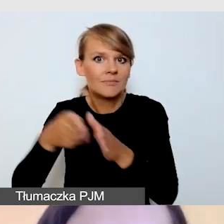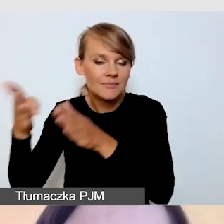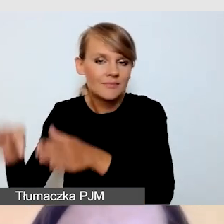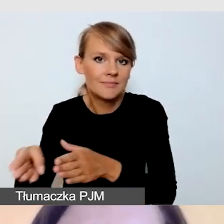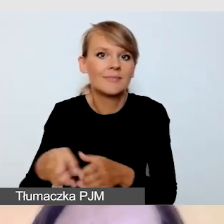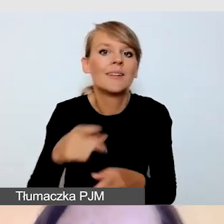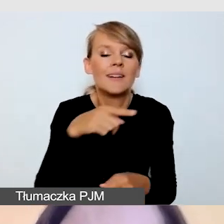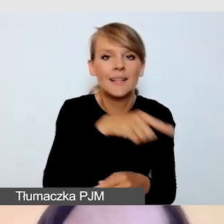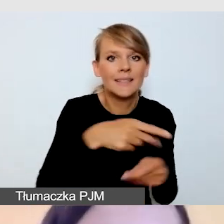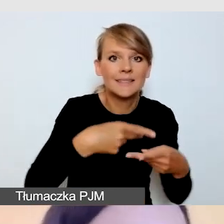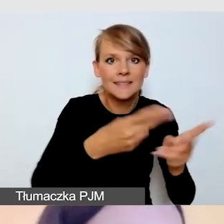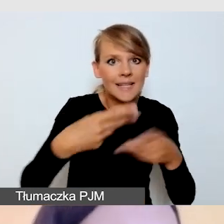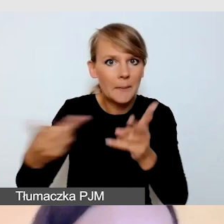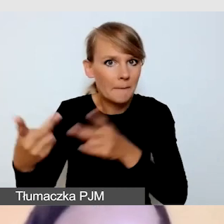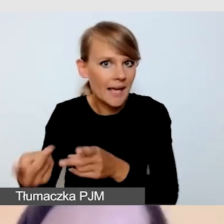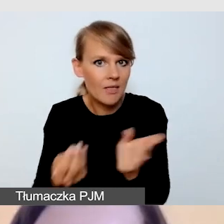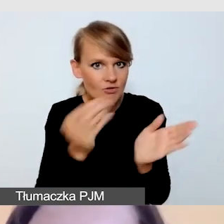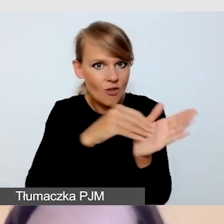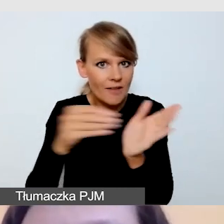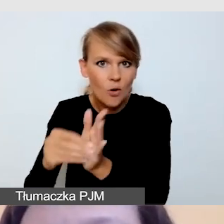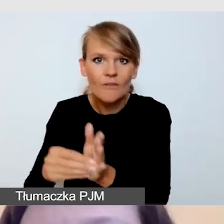Wymaga to pewnego wsparcia organizacyjnego